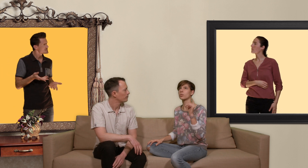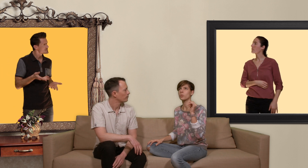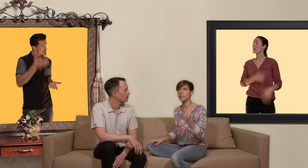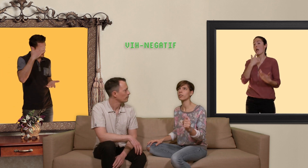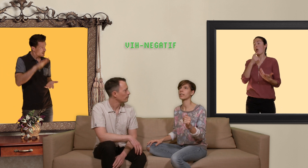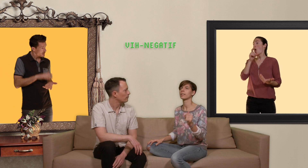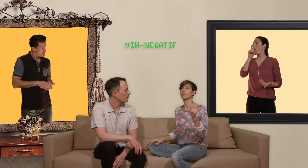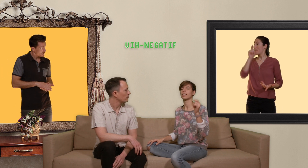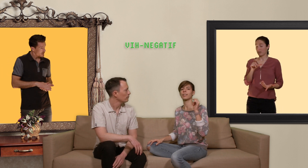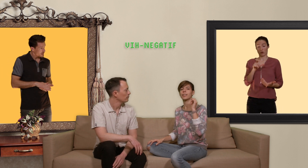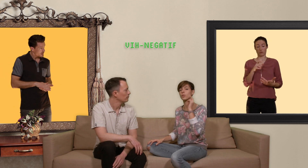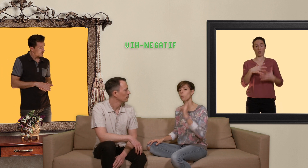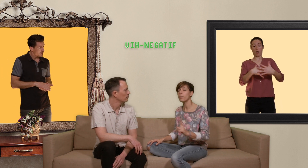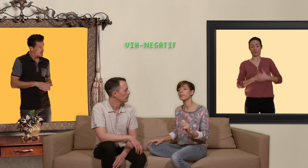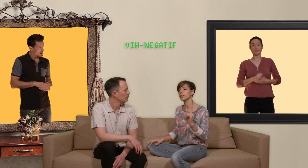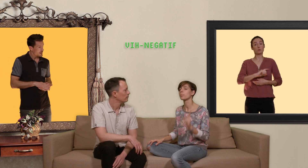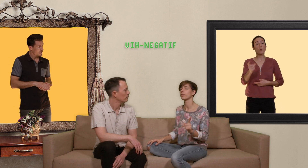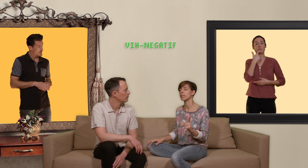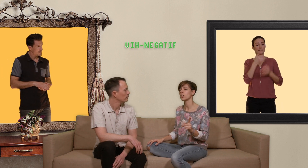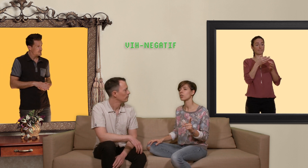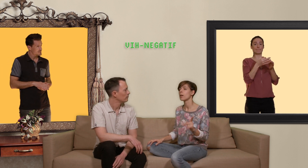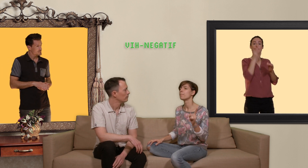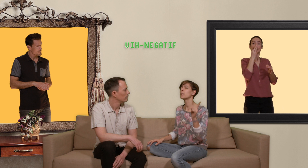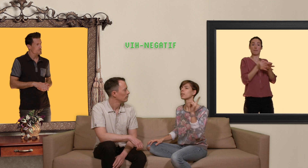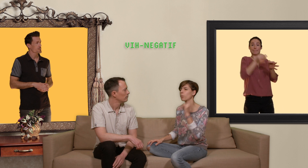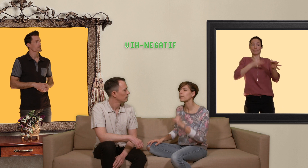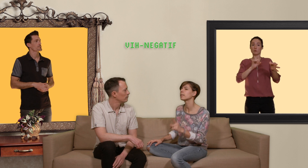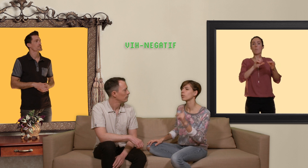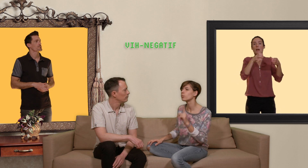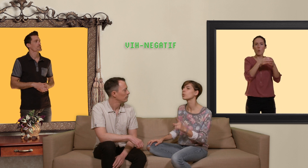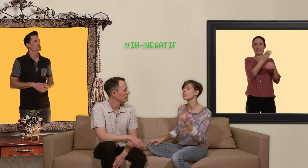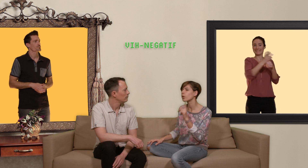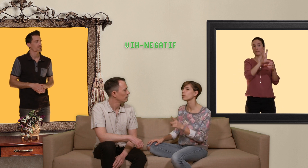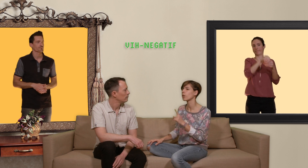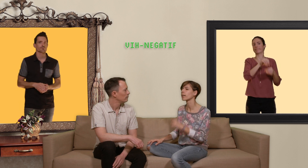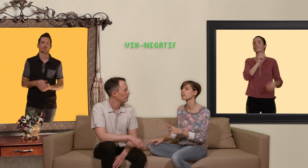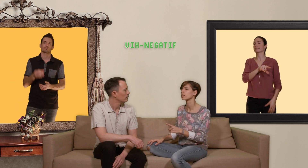sont séronégatives c'est à dire qu'ils ne sont pas infectées par le vih mais qui font partie des communautés fortement à risque